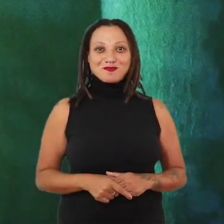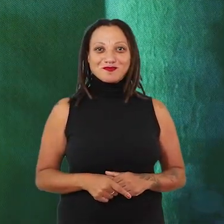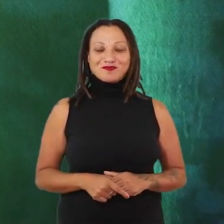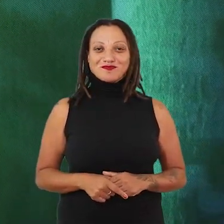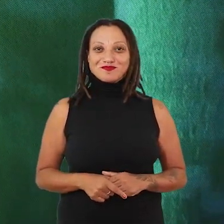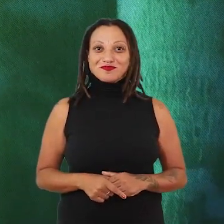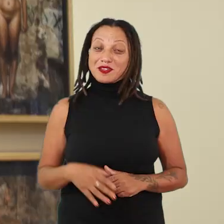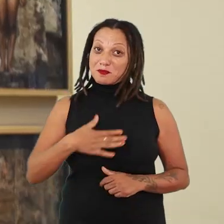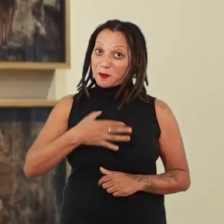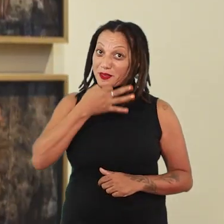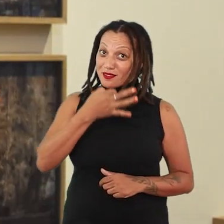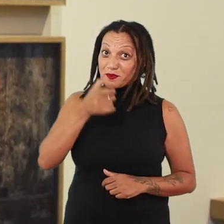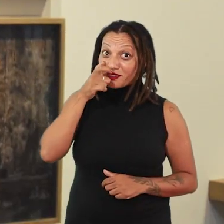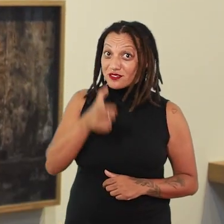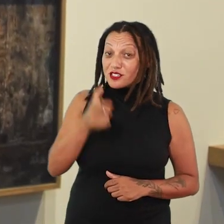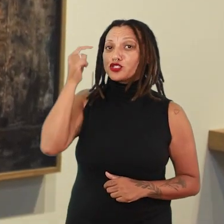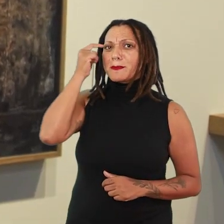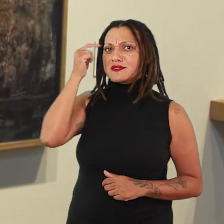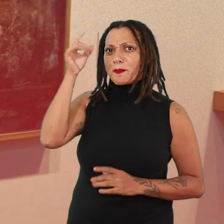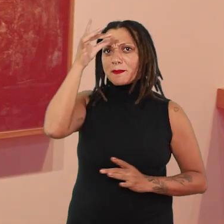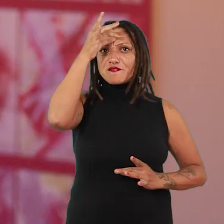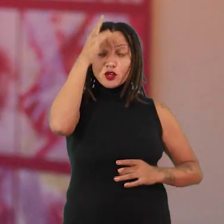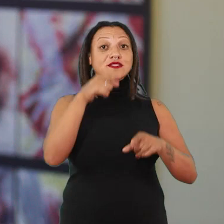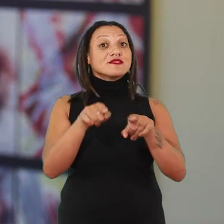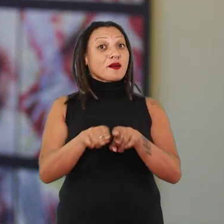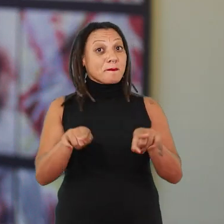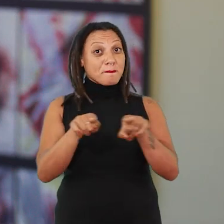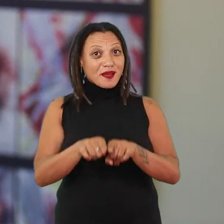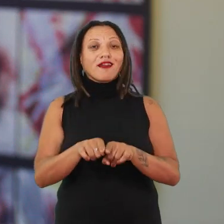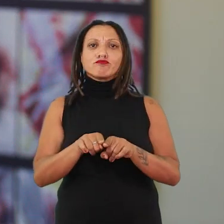Pra mim é muito interessante pensar a performance também como parte da exposição.